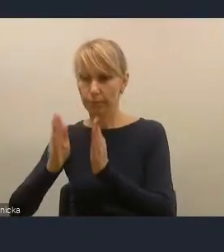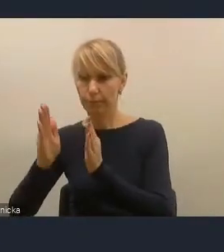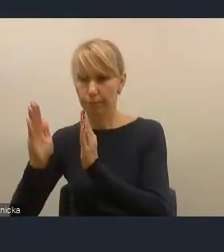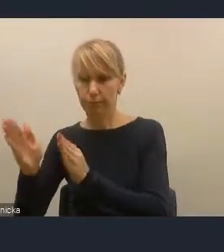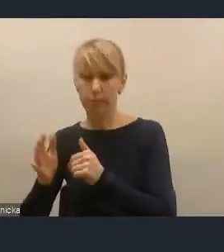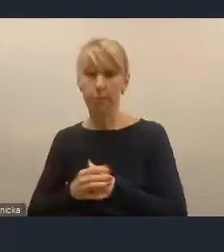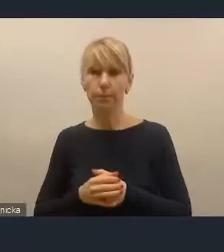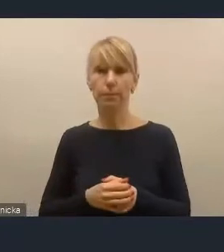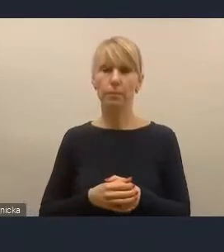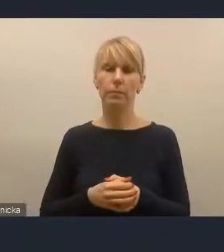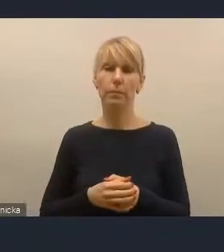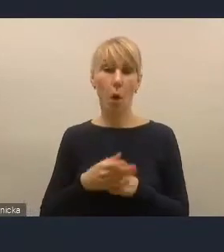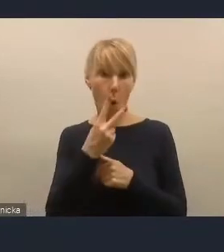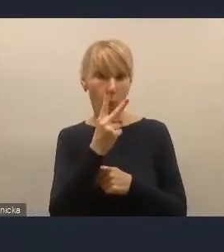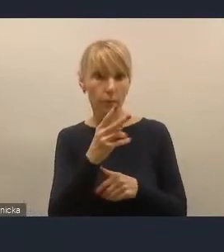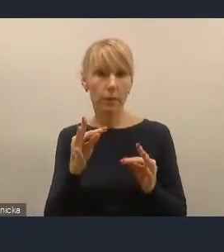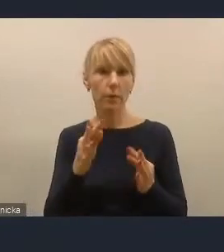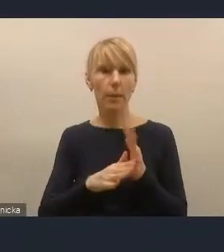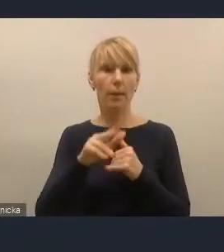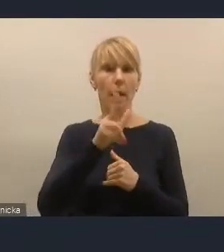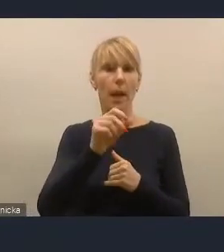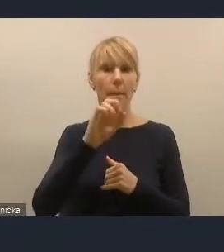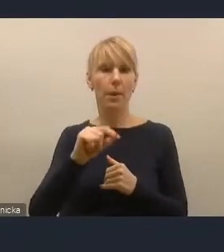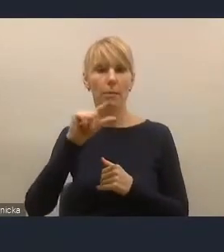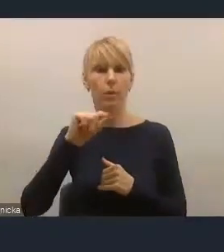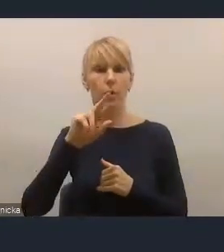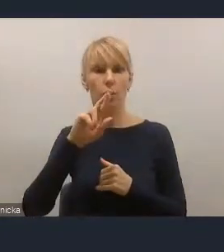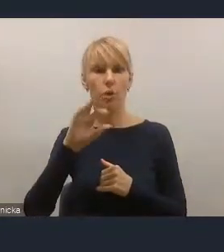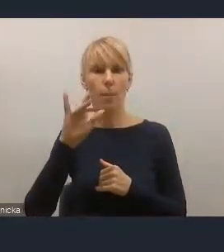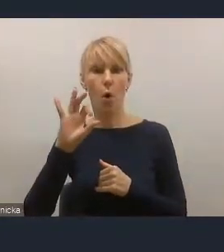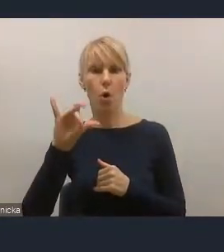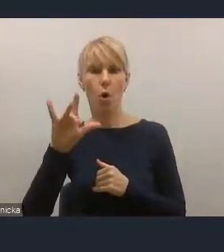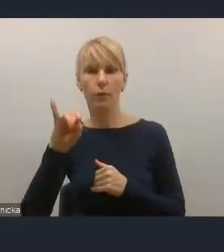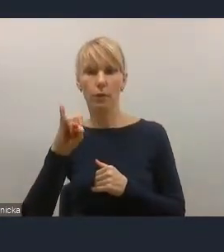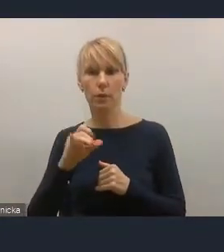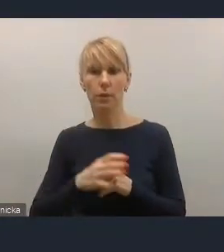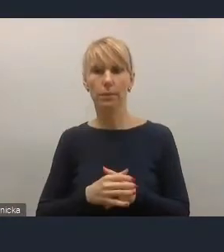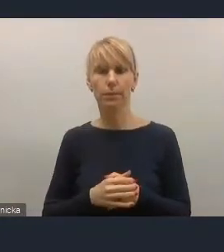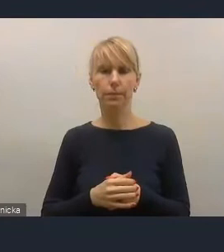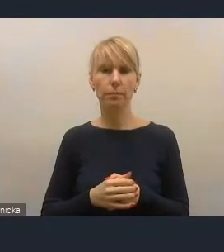Widzę pana Kamila Przyborowskiego i podniesioną rękę.